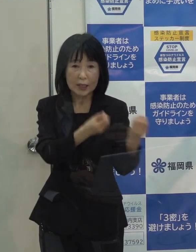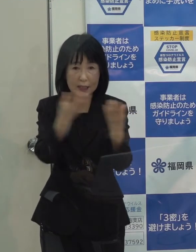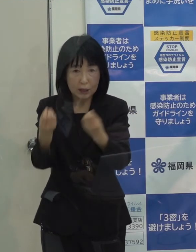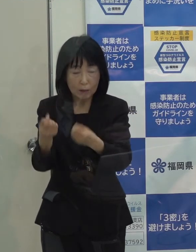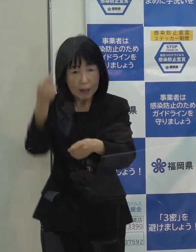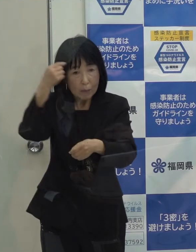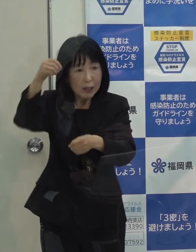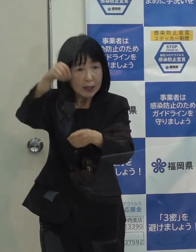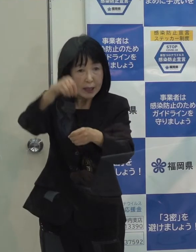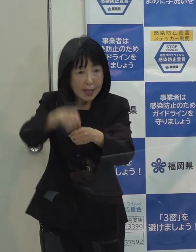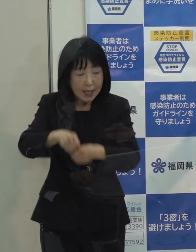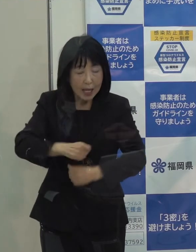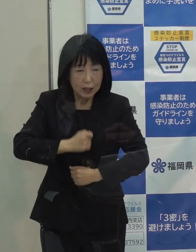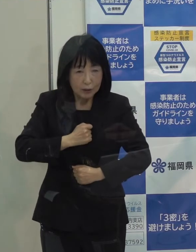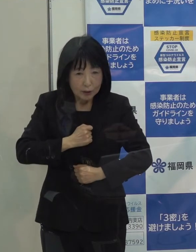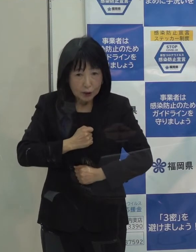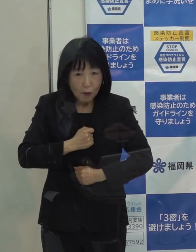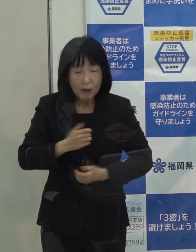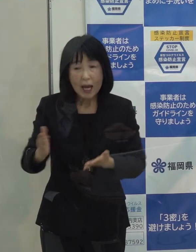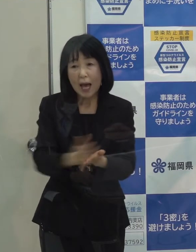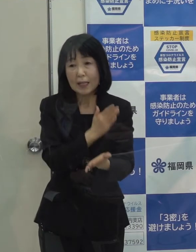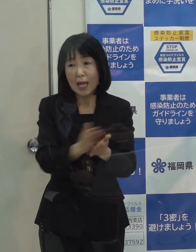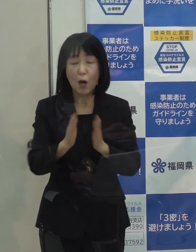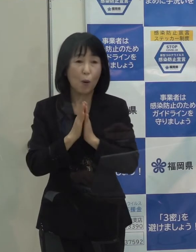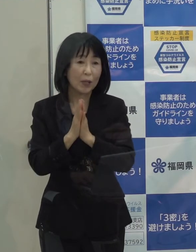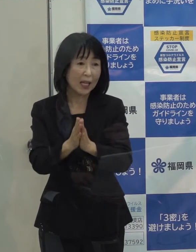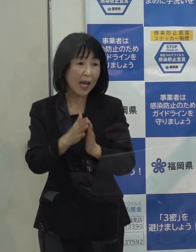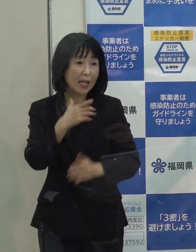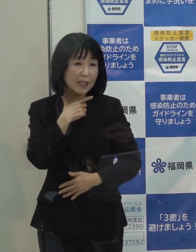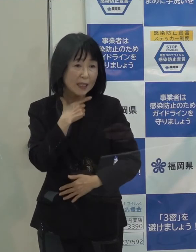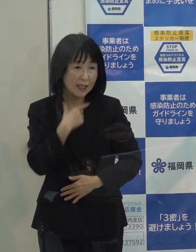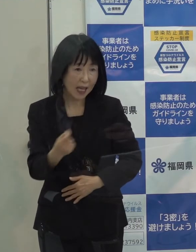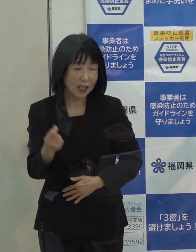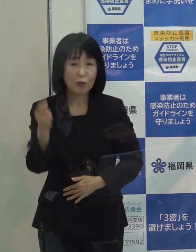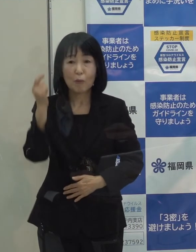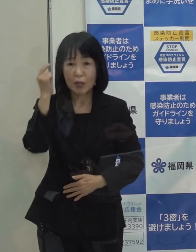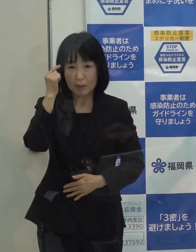慎重に判断することをお願いをしたいと思っています